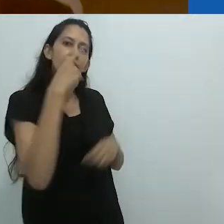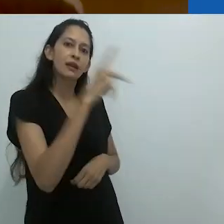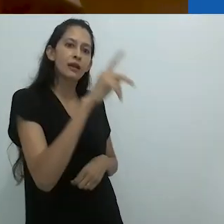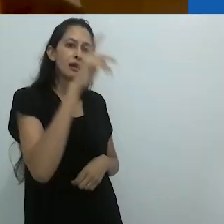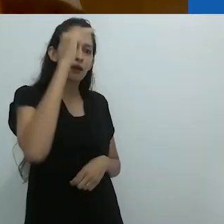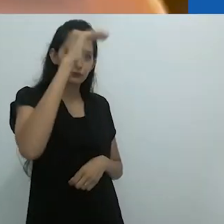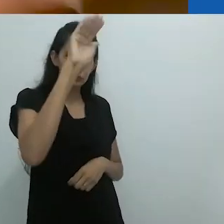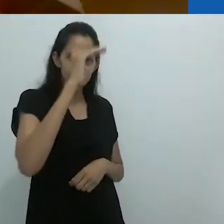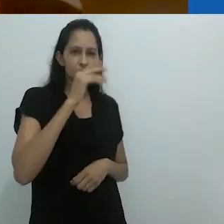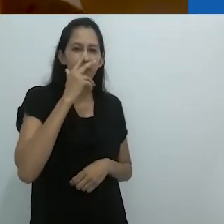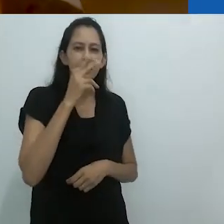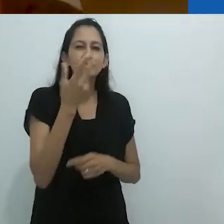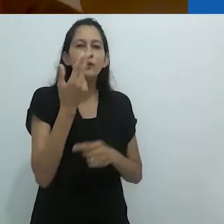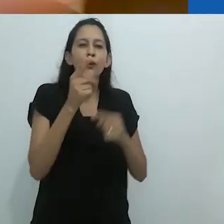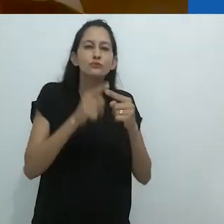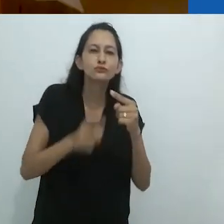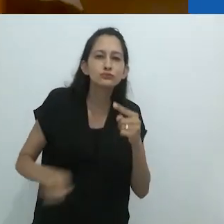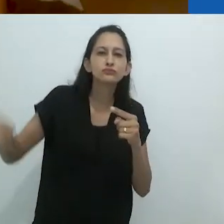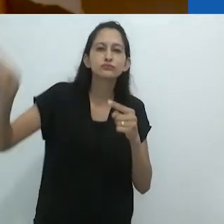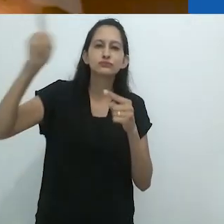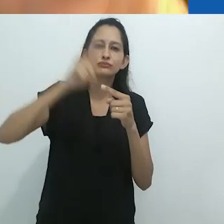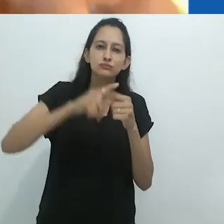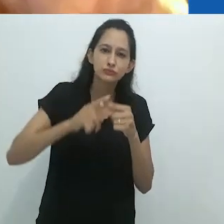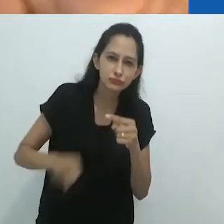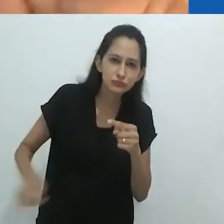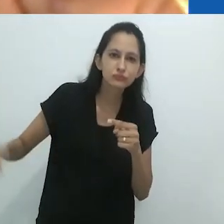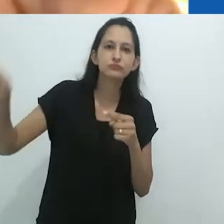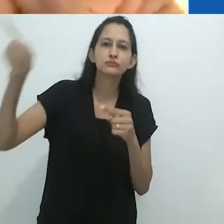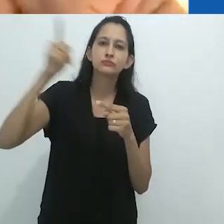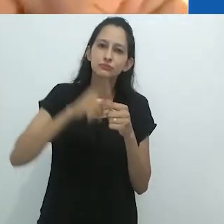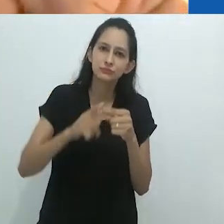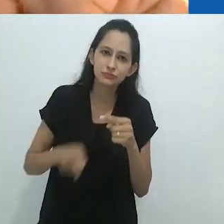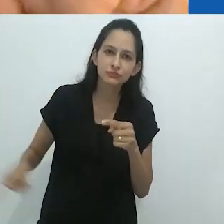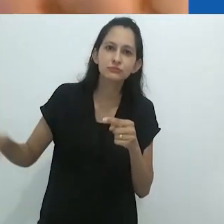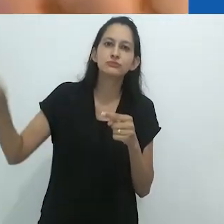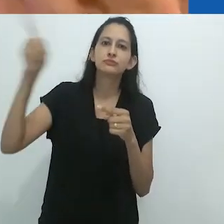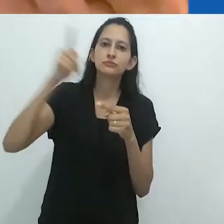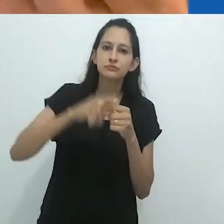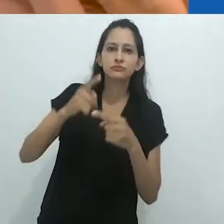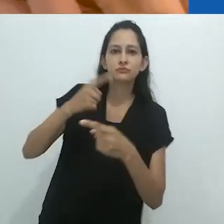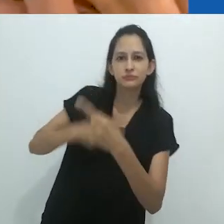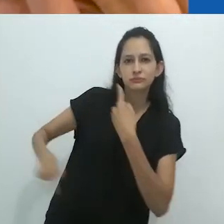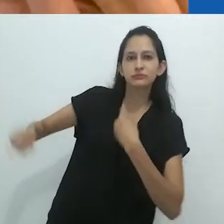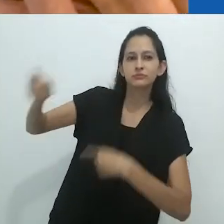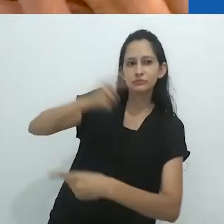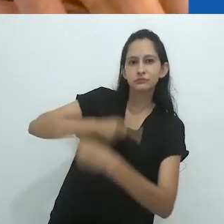sobre a imaginação do adulto. É como um círculo.